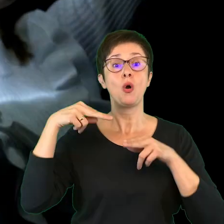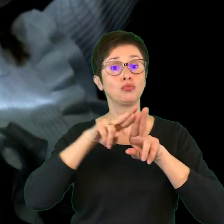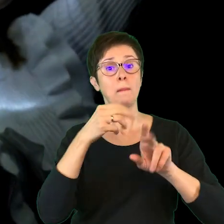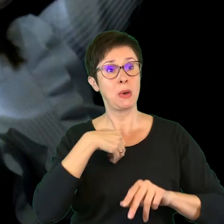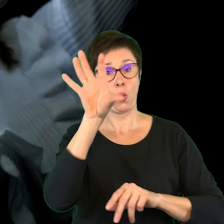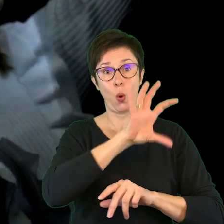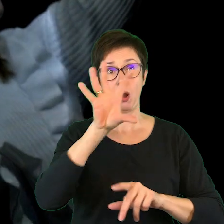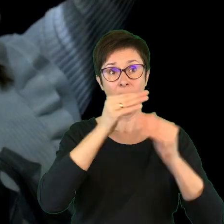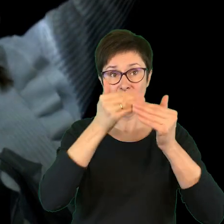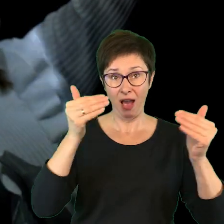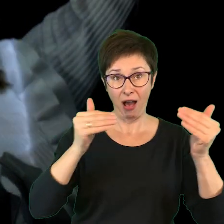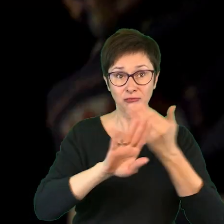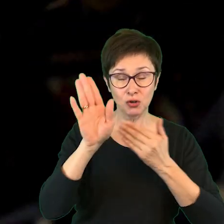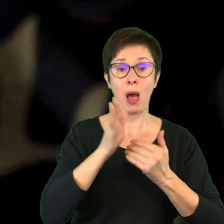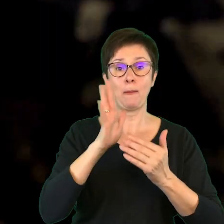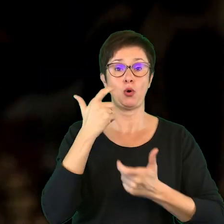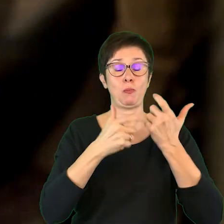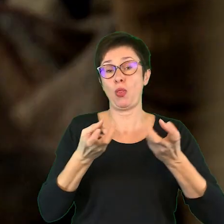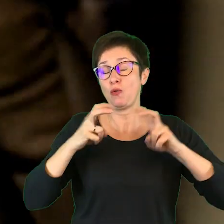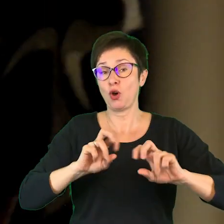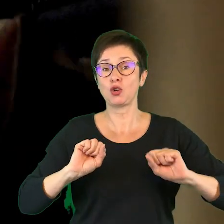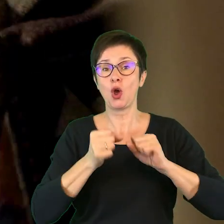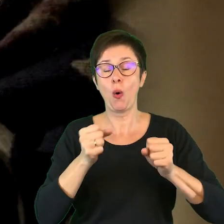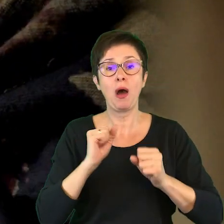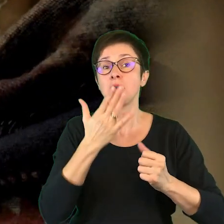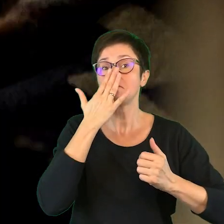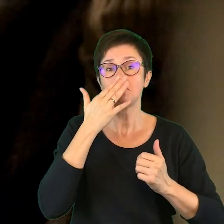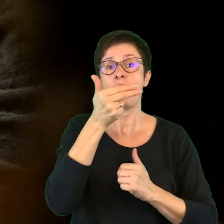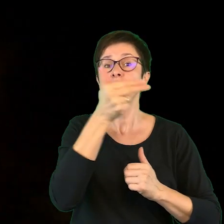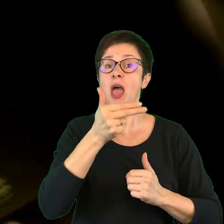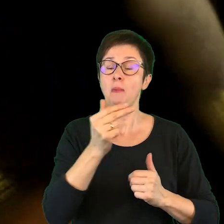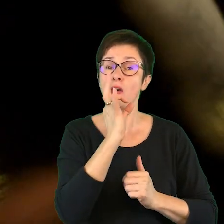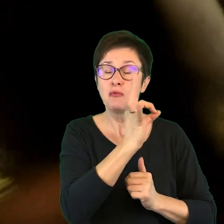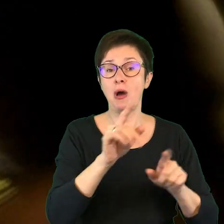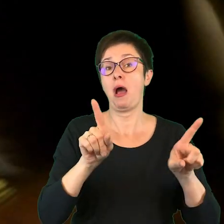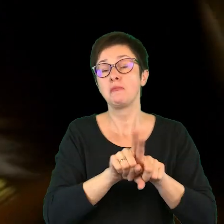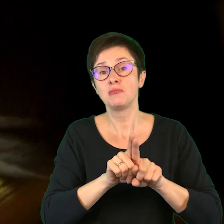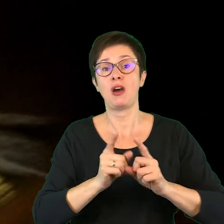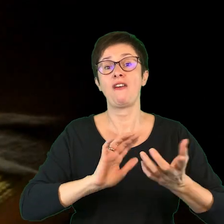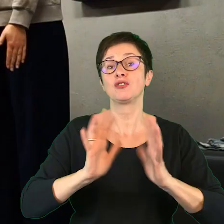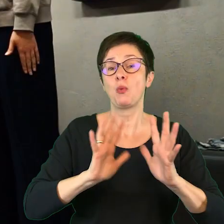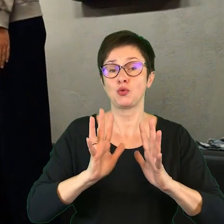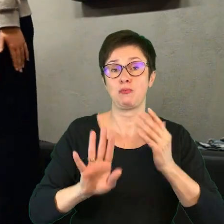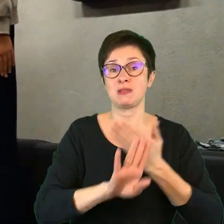i realizowali twórcze działania dotyczące, czy to tematyki, czy to formy spektakli.